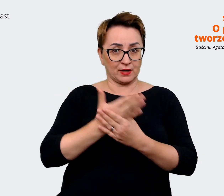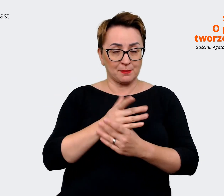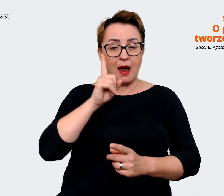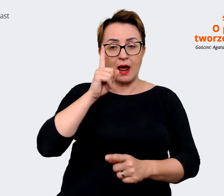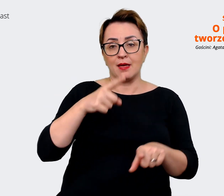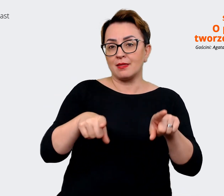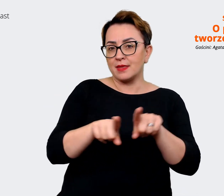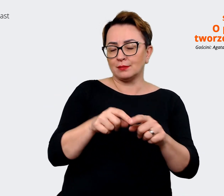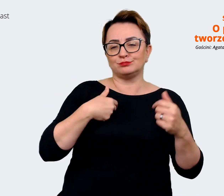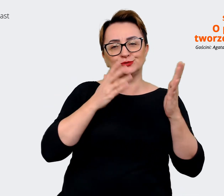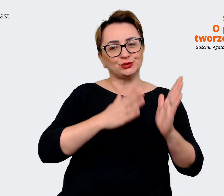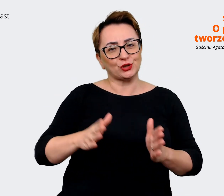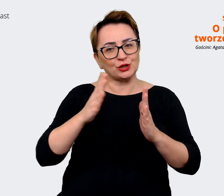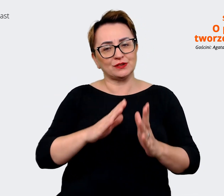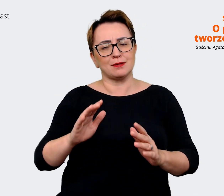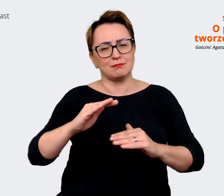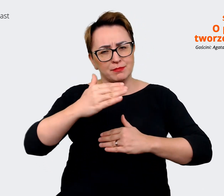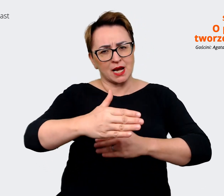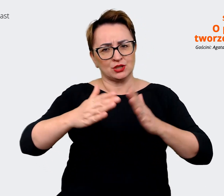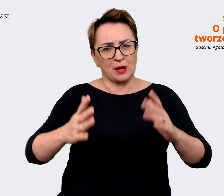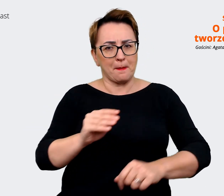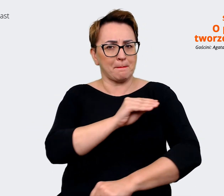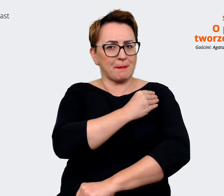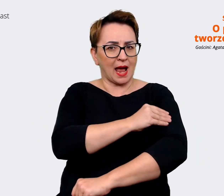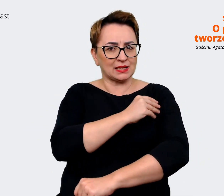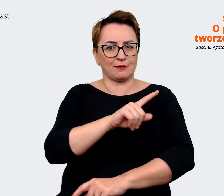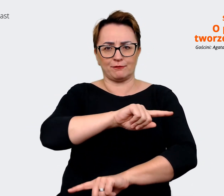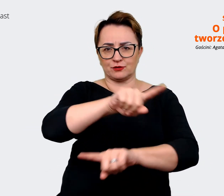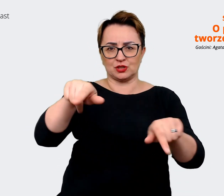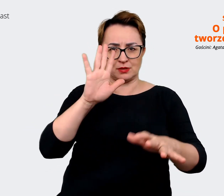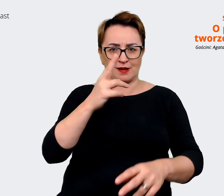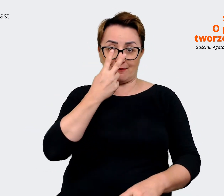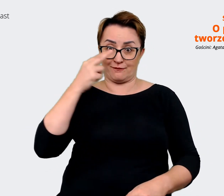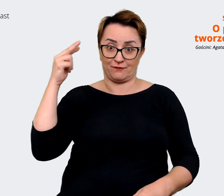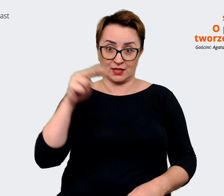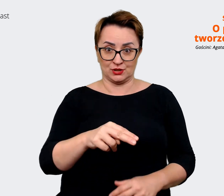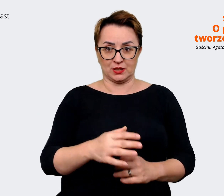całą pakę materiałów, które będzie można widzieć. Prowadzący: Już sporo powiedziałaś o tym,